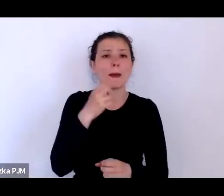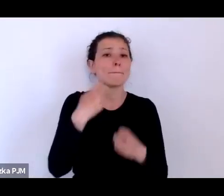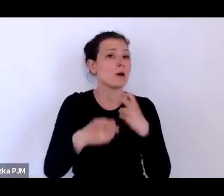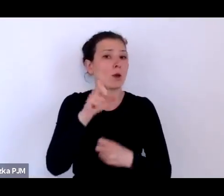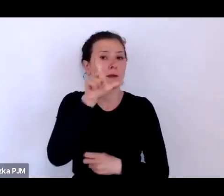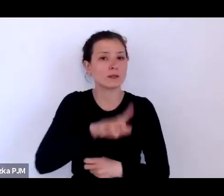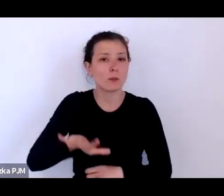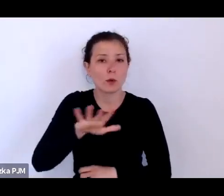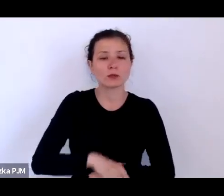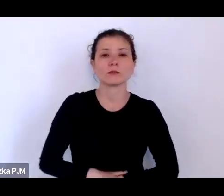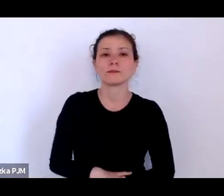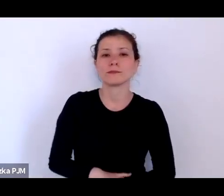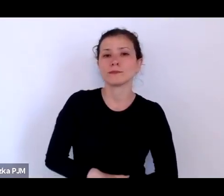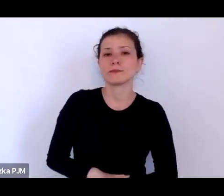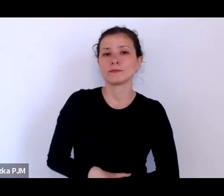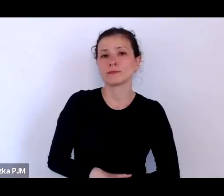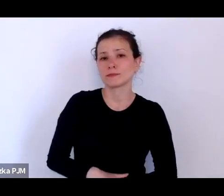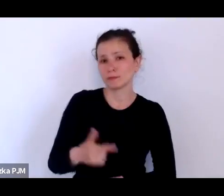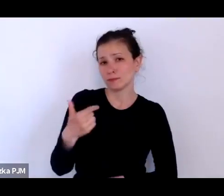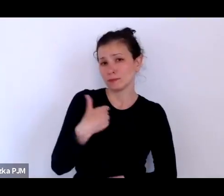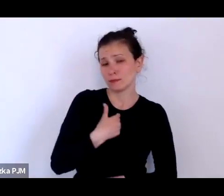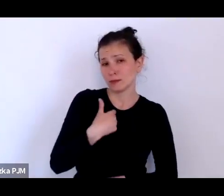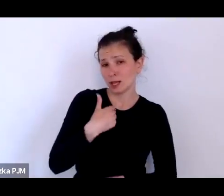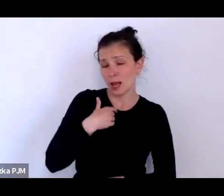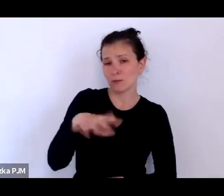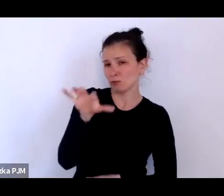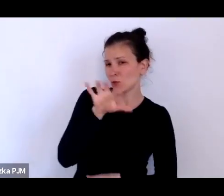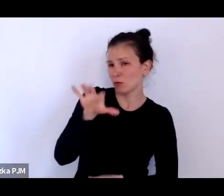kiedy przyglądałam się temu zjawisku, wyraźnie widziałam